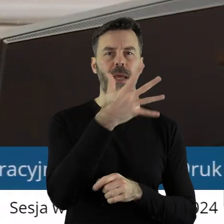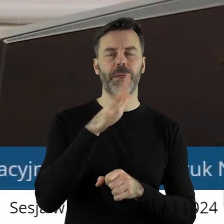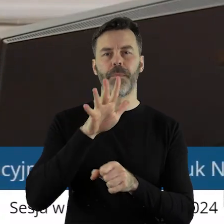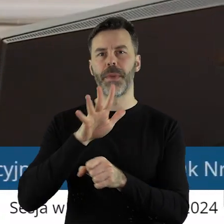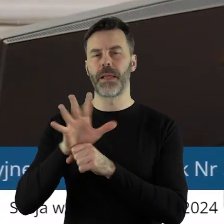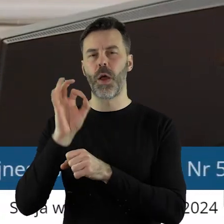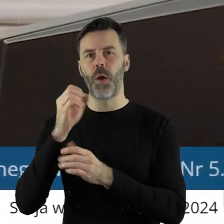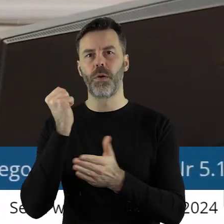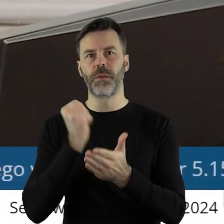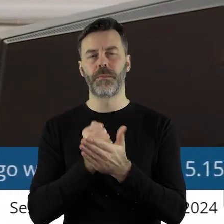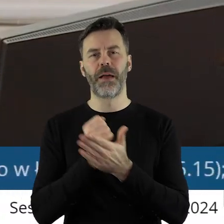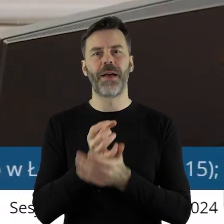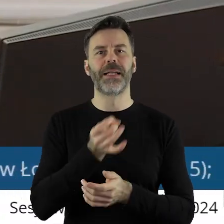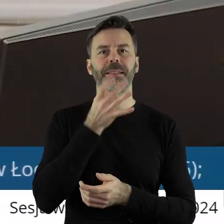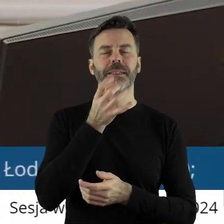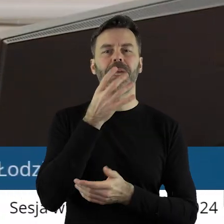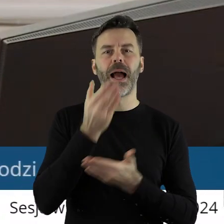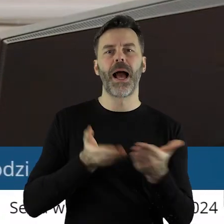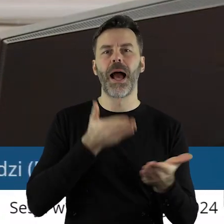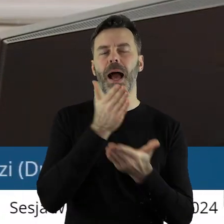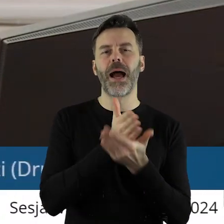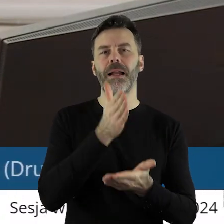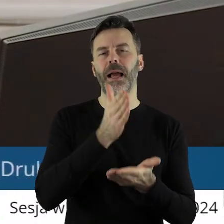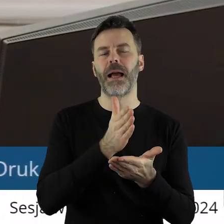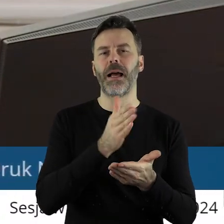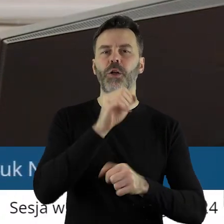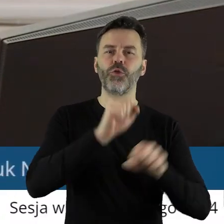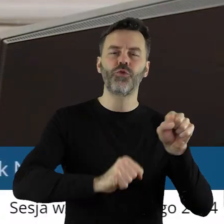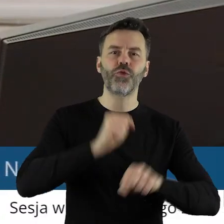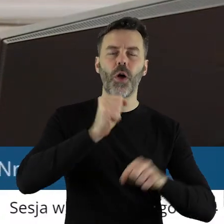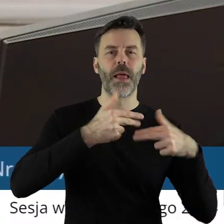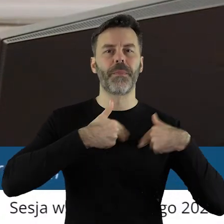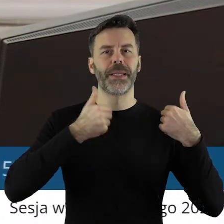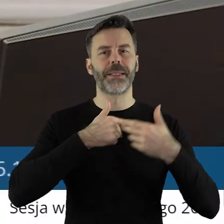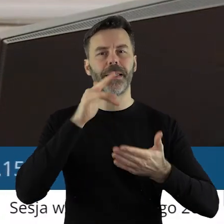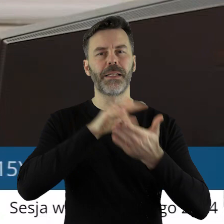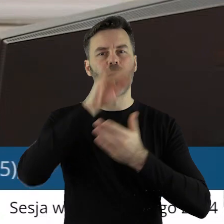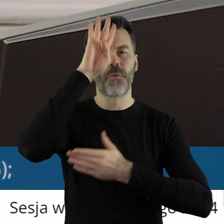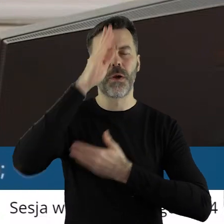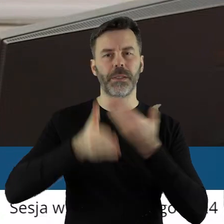To jest w sprawie przekazania skargi do Wojewódzkiego Sądu Administracyjnego w Łodzi.